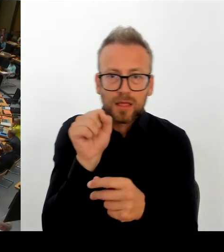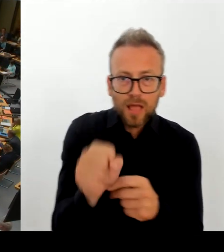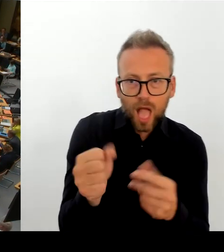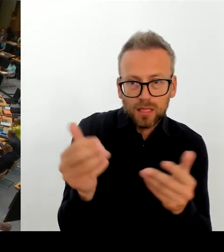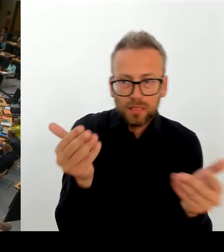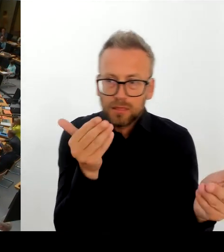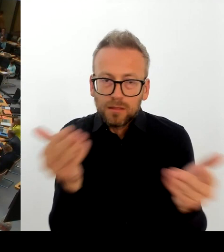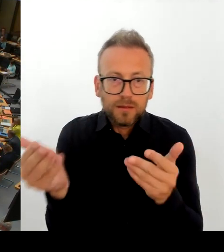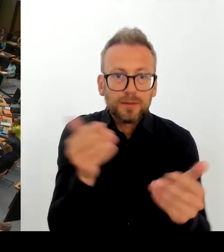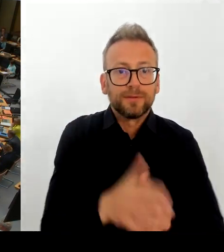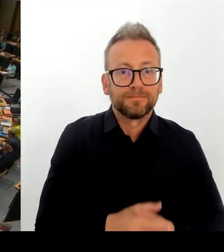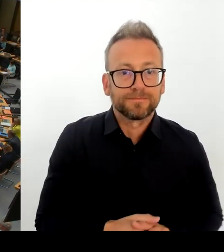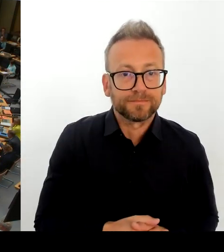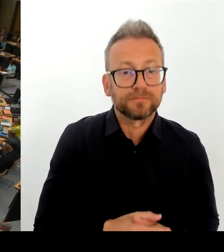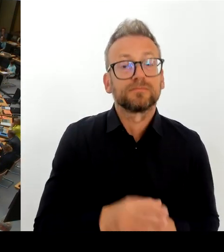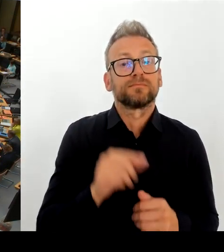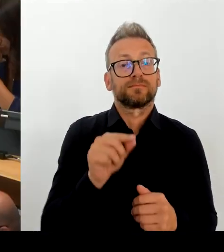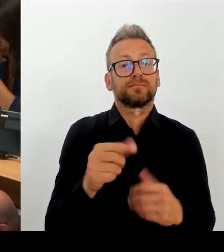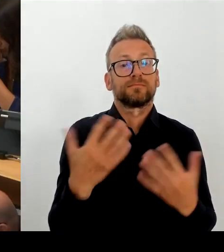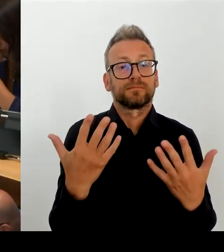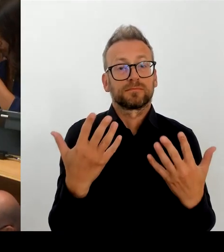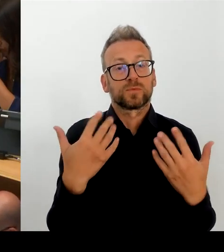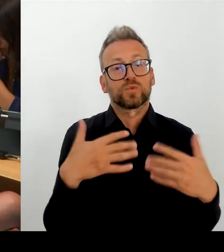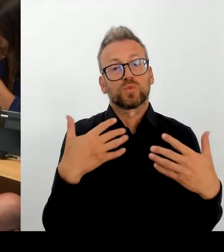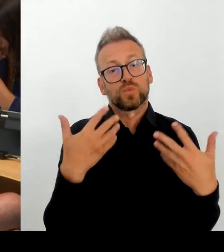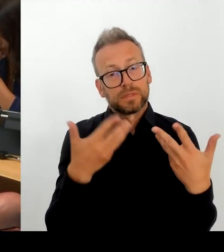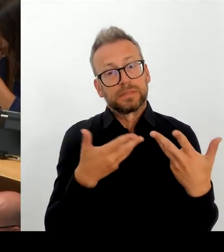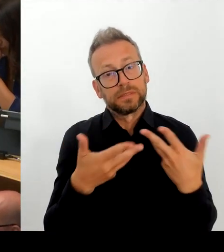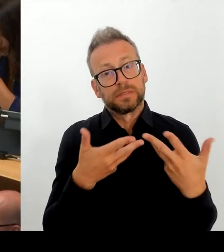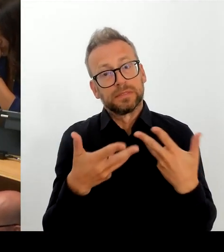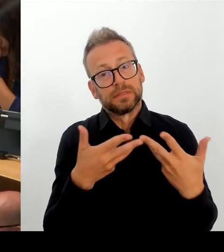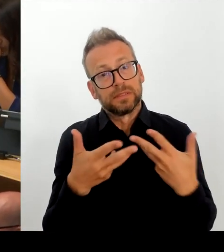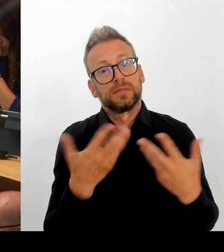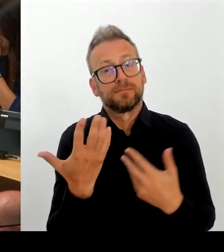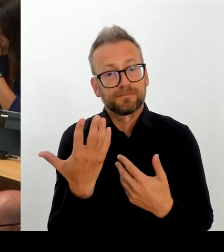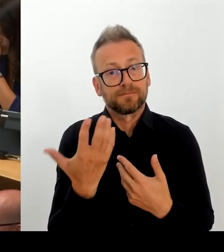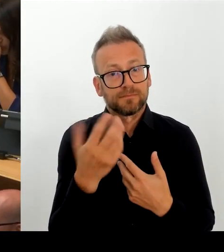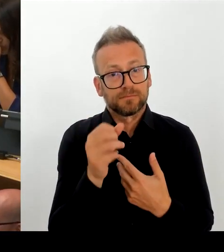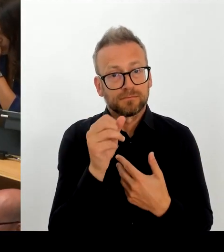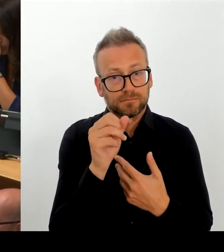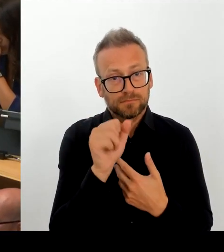(Rednerwechsel) Vielen Dank. Natürlich ist es Ziel, in diesem Gesprächen auch für Akzeptanz dafür zu werben, dass Berlin